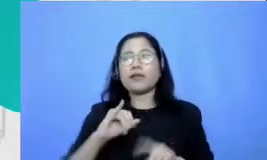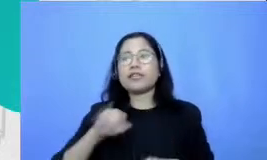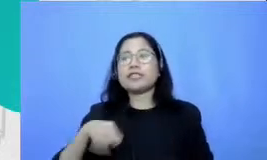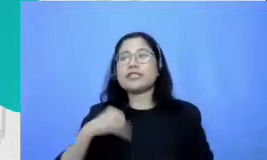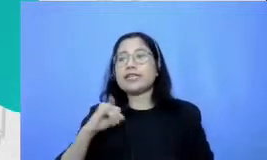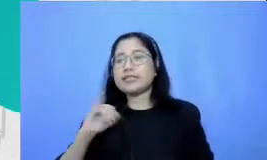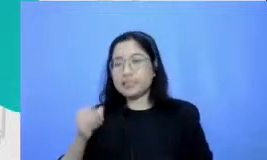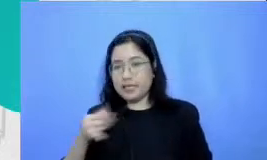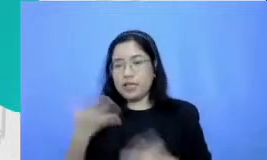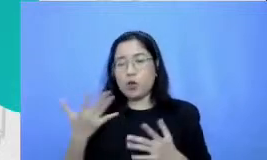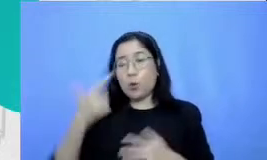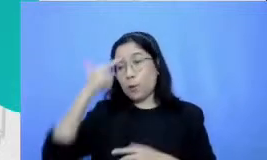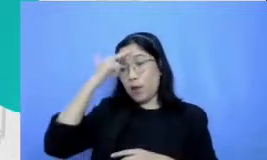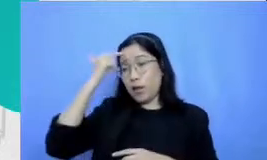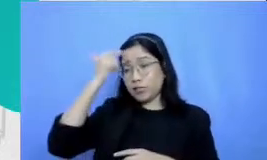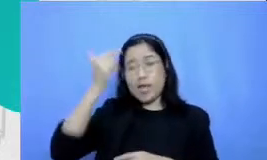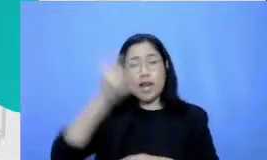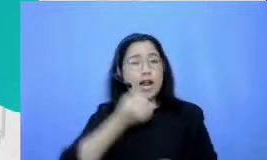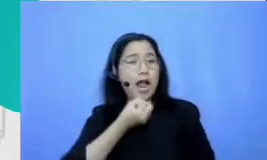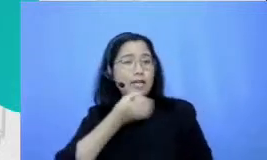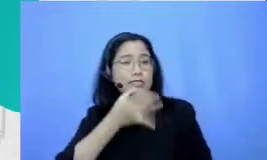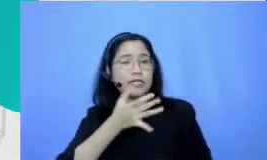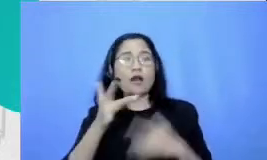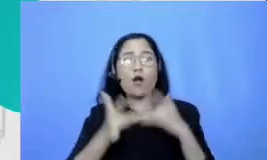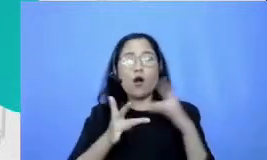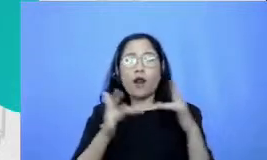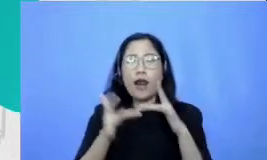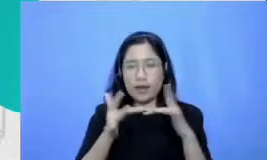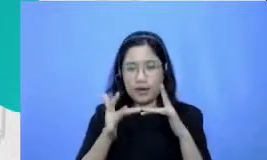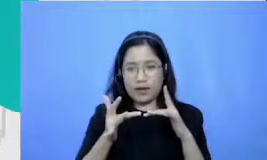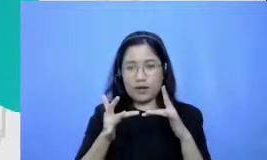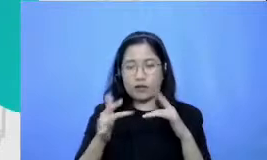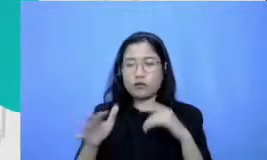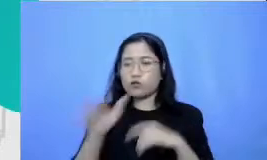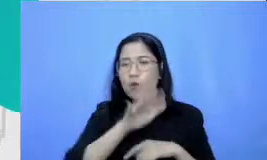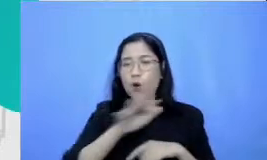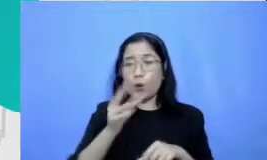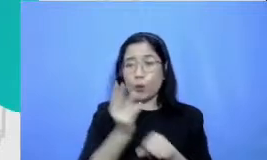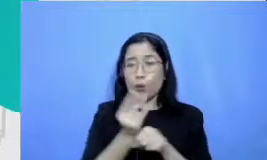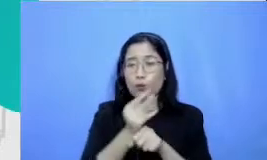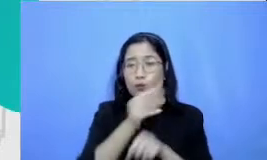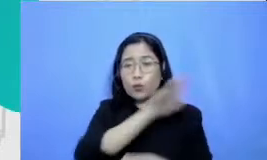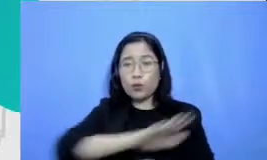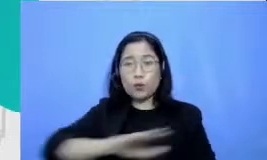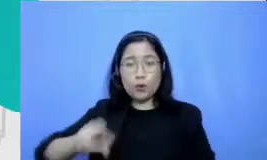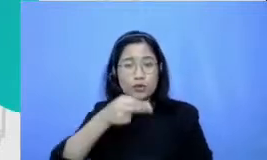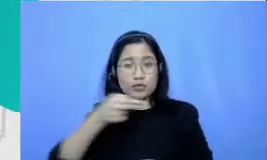di internet abhuru guru di Indonesia sudah banyak yang mulai sering karena mereka sadar sekali bahwa